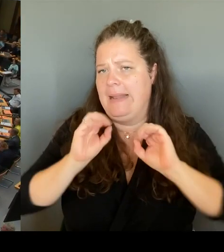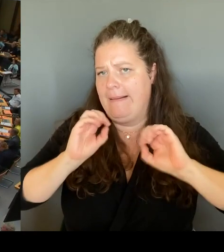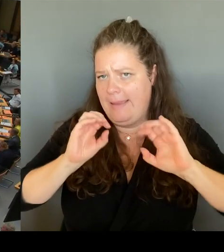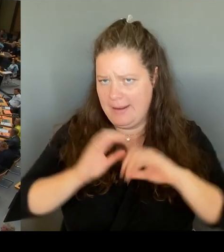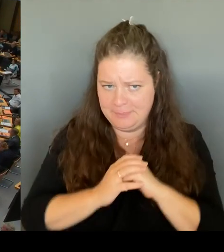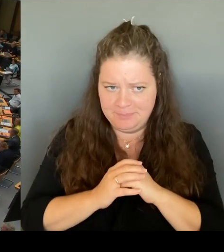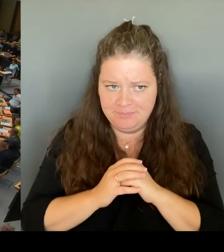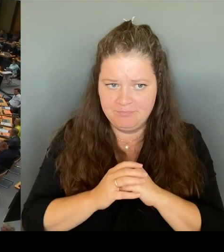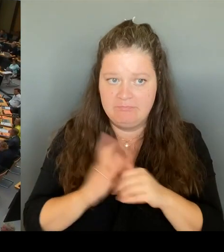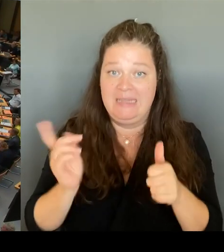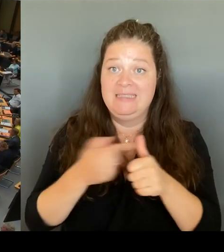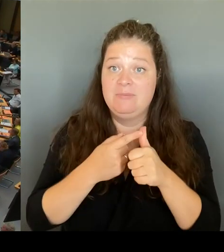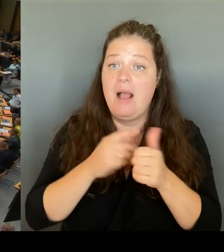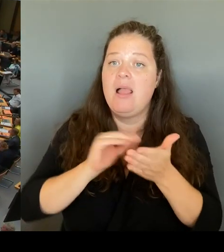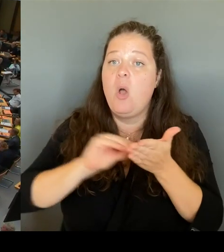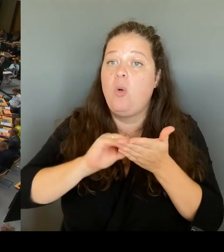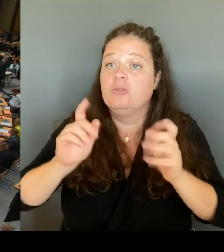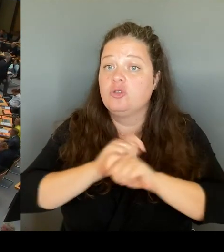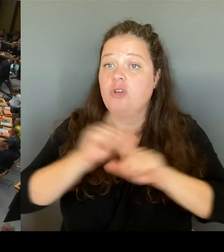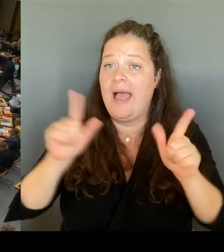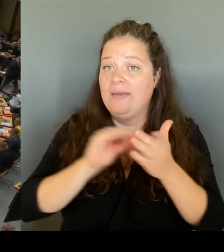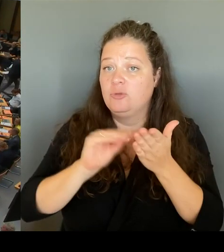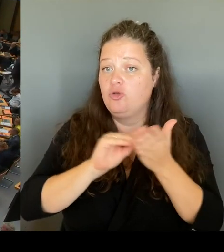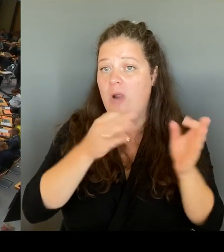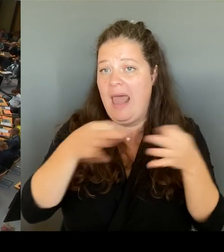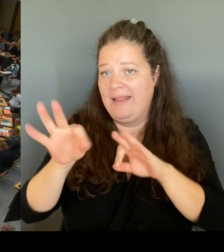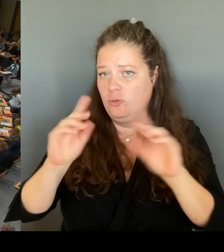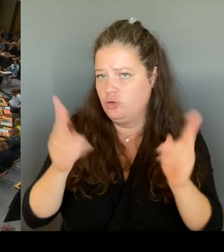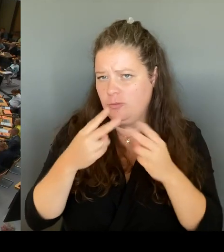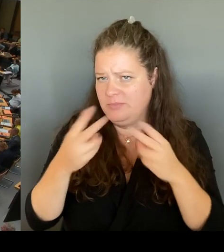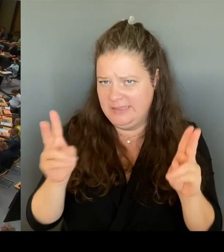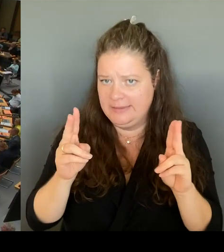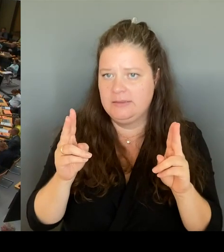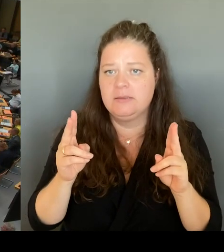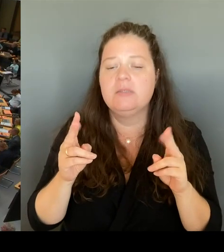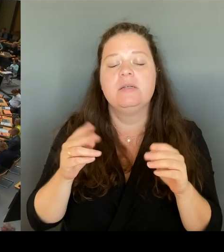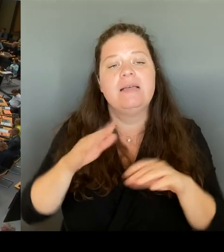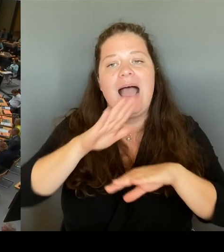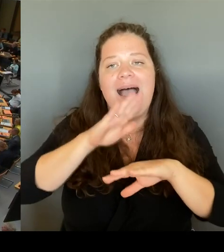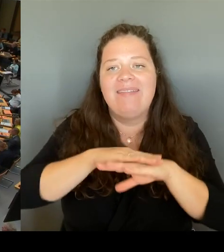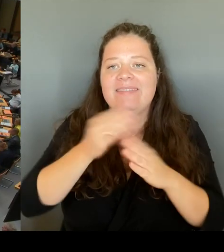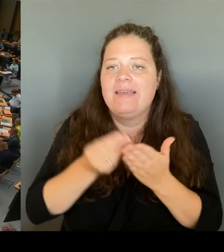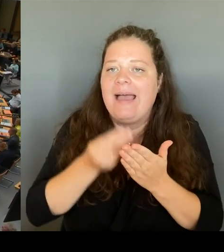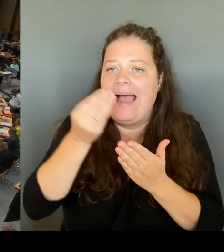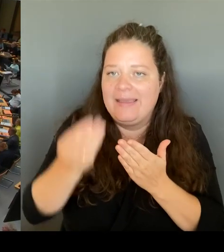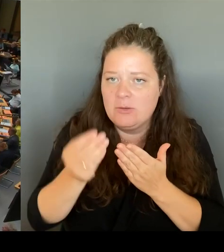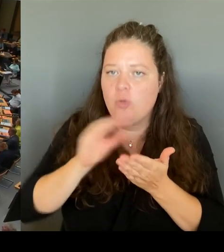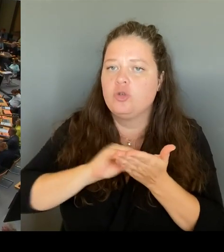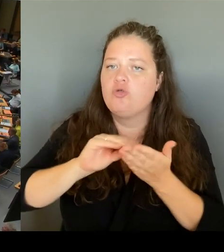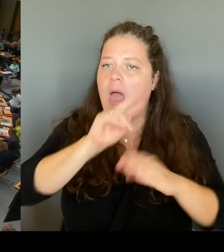um eine Handreichung, die an die Schulaufsicht gegangen ist, um tatsächlich mit den Themen des Lehrkräftemangels umzugehen.